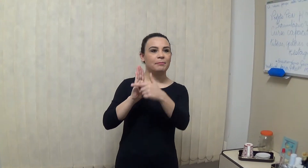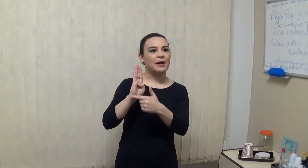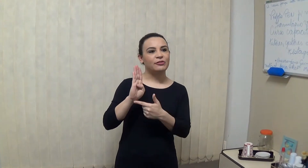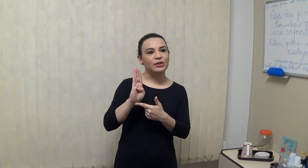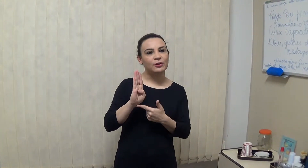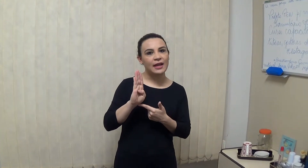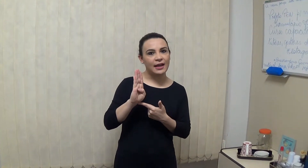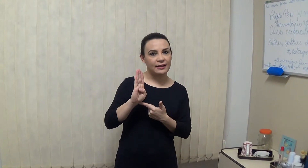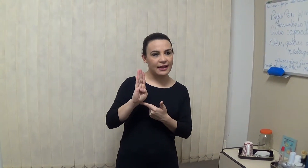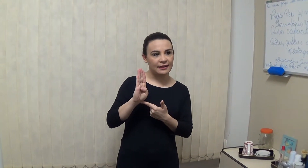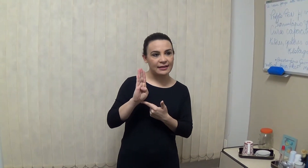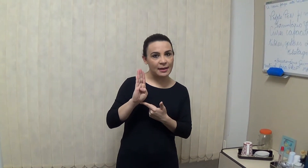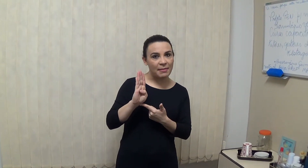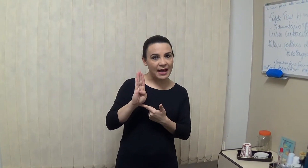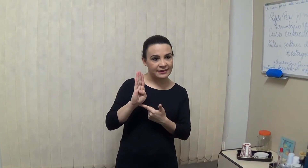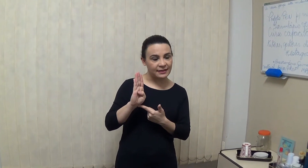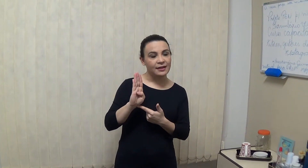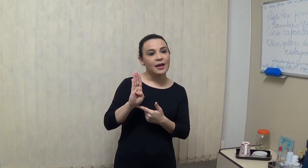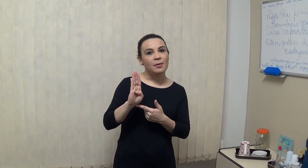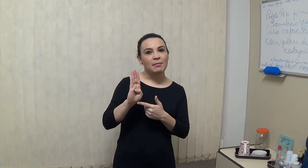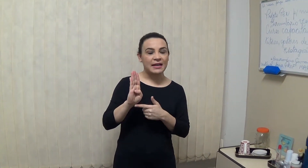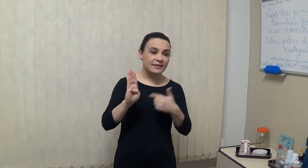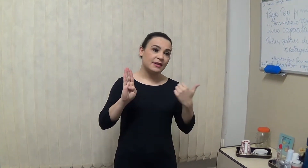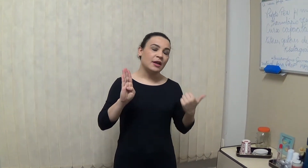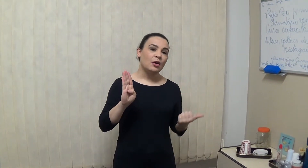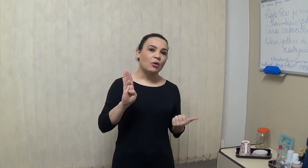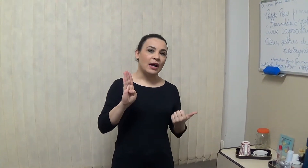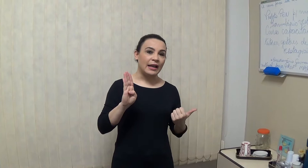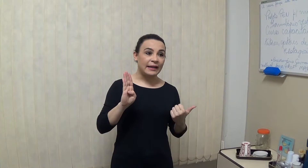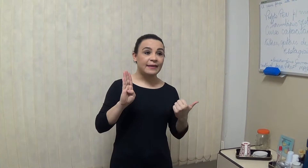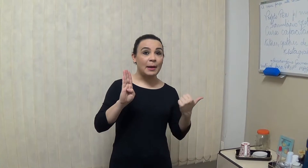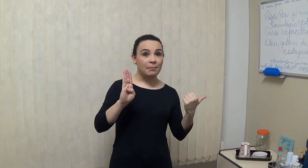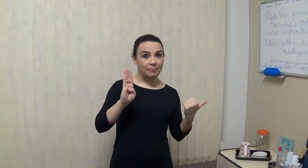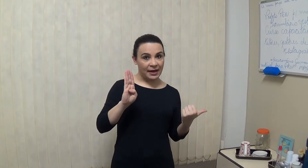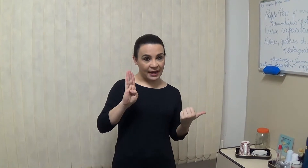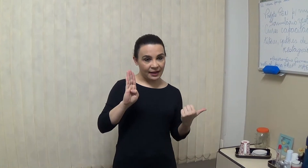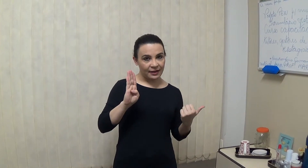partindo dessa base mas a letra B